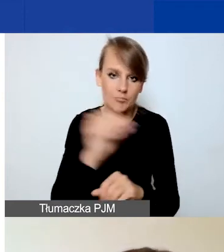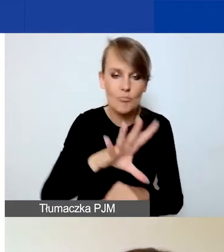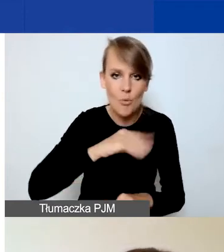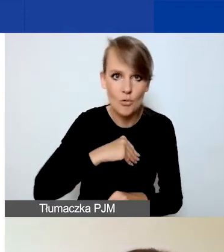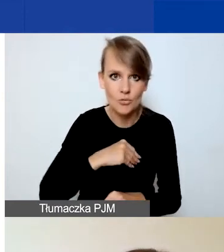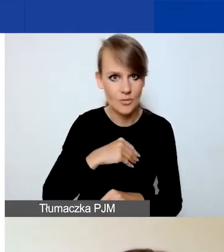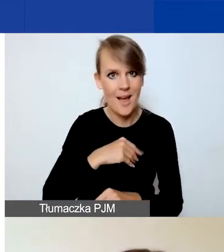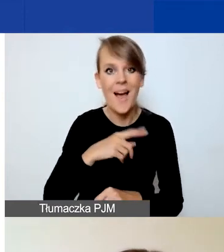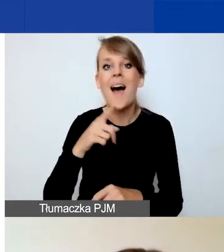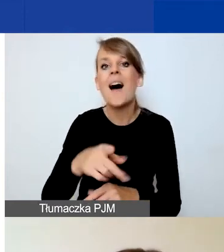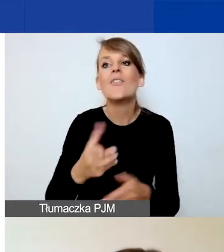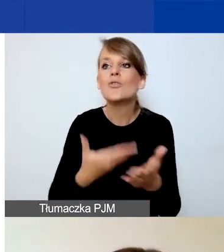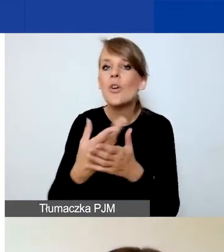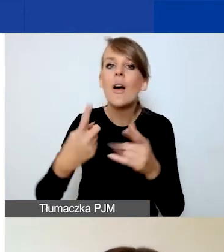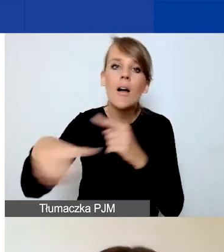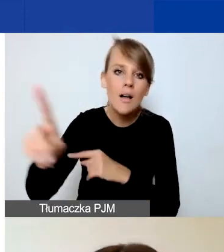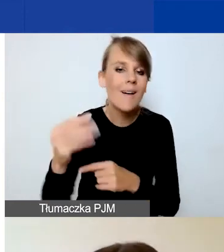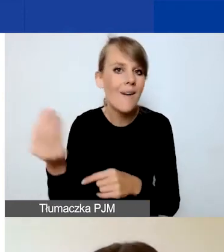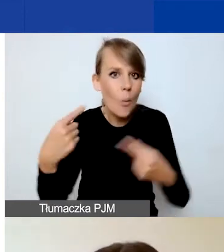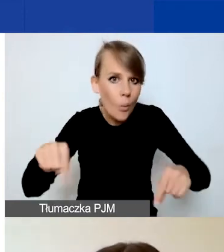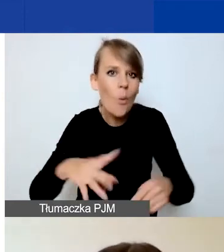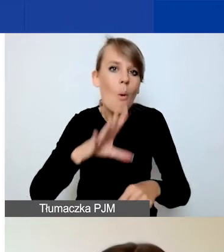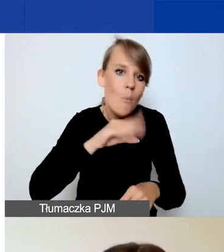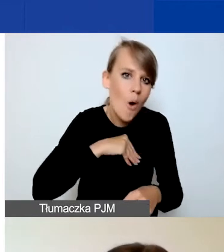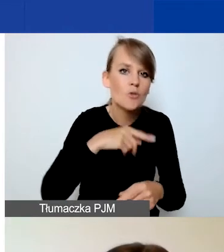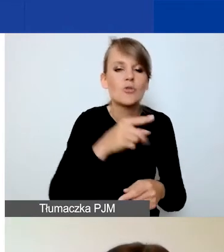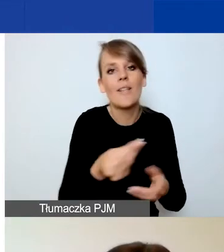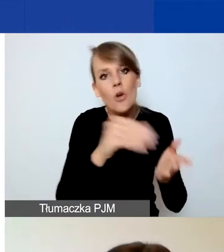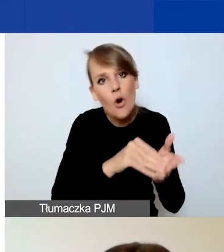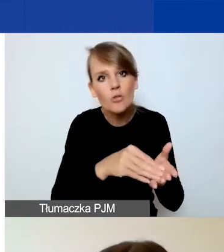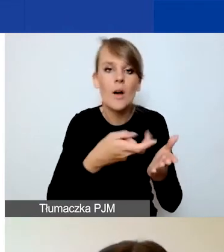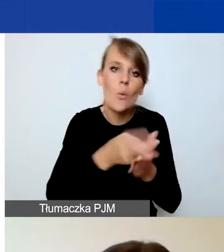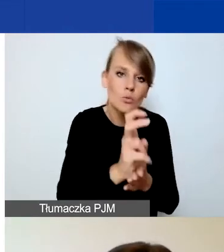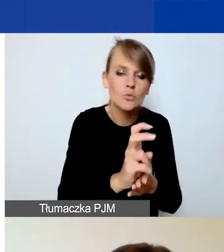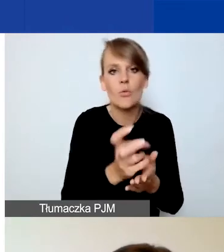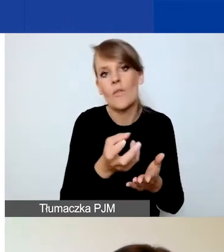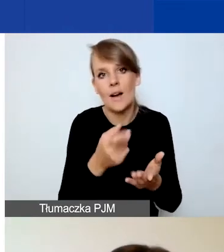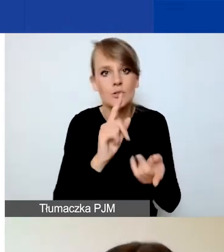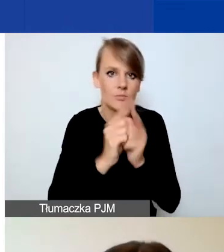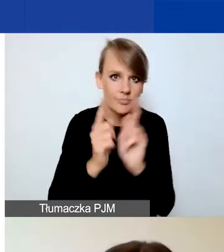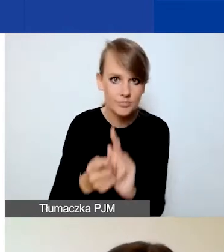to możecie tak naprawdę edytować, usuwać i dodawać działania czy pliki.